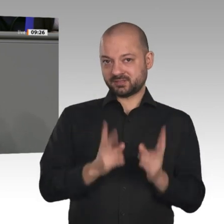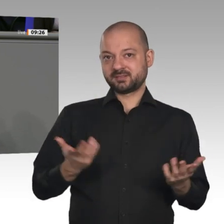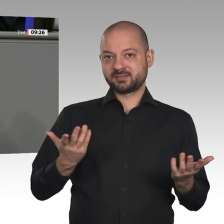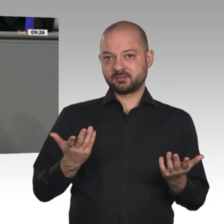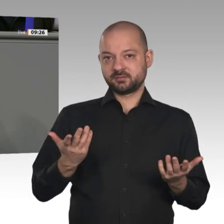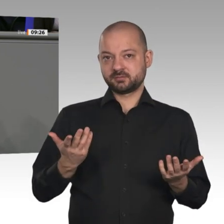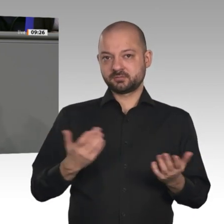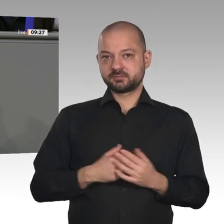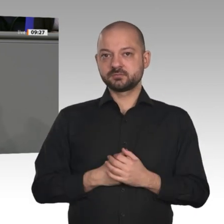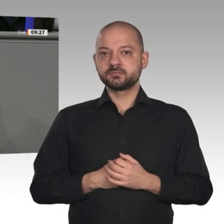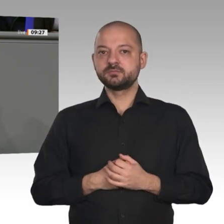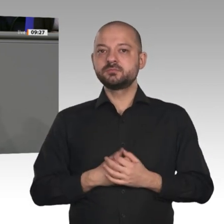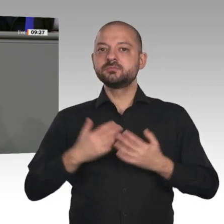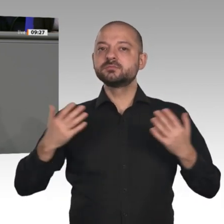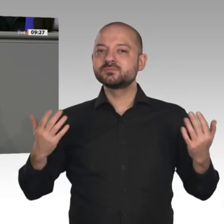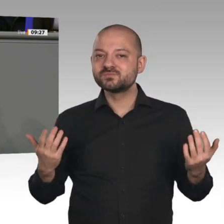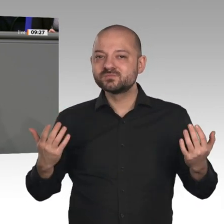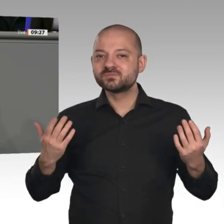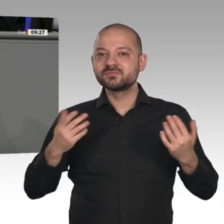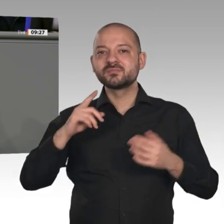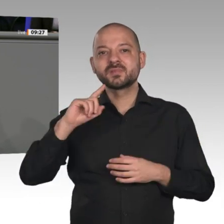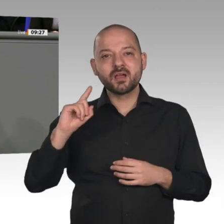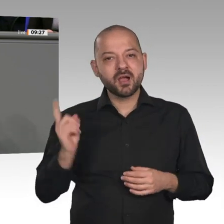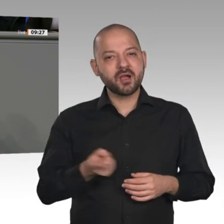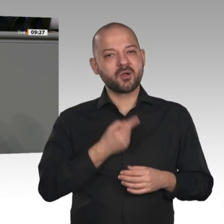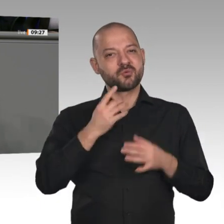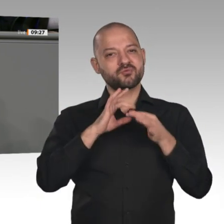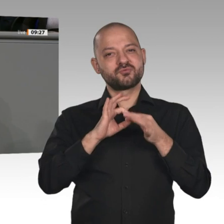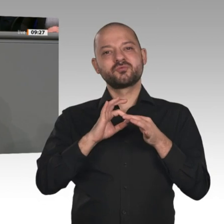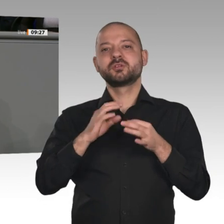Frankreich und selbst Italien bereits angepackt haben, und die Entlastung der Bürgerinnen